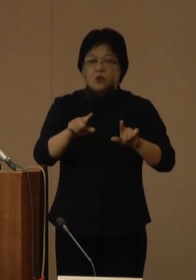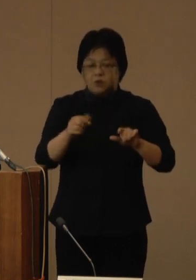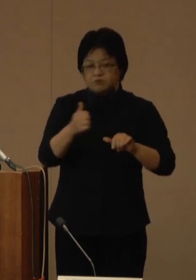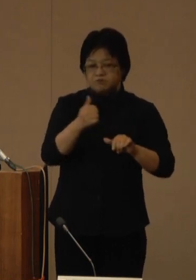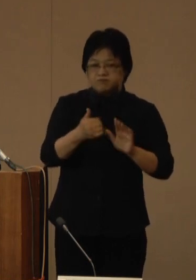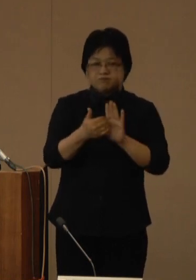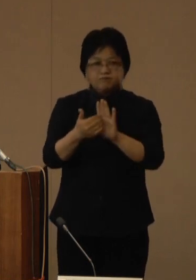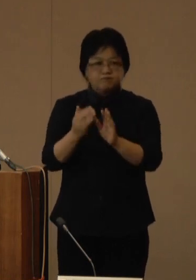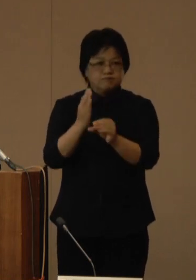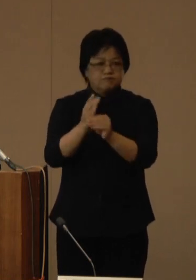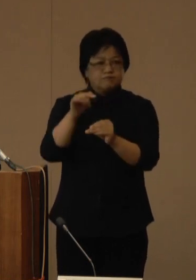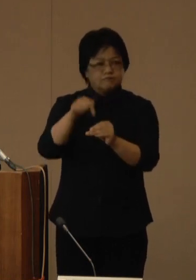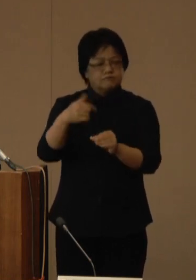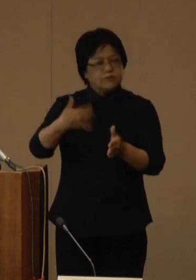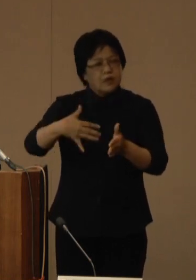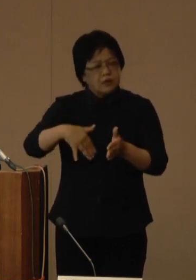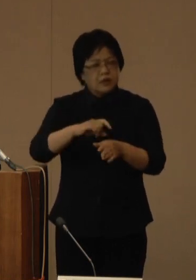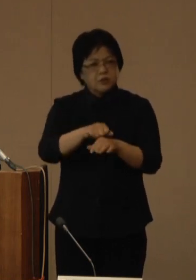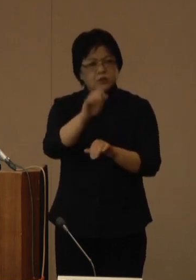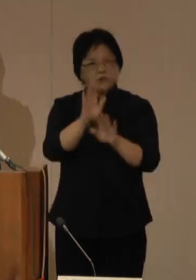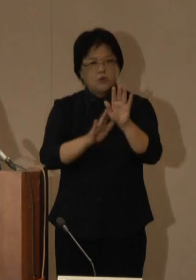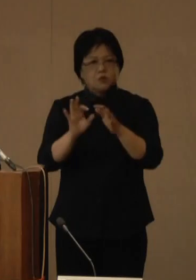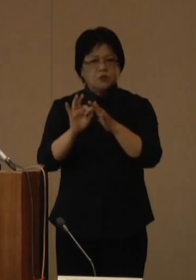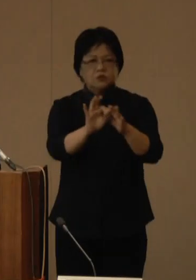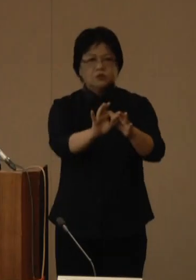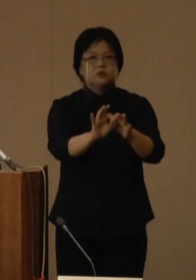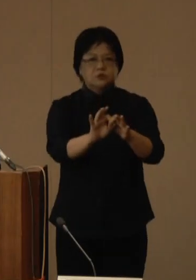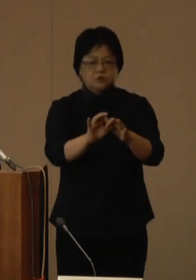いまだ厳しい状況が続いていると認識をしています